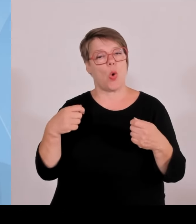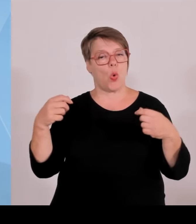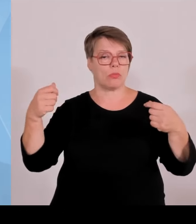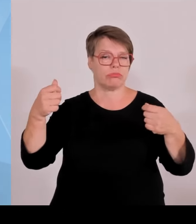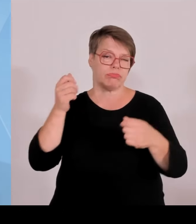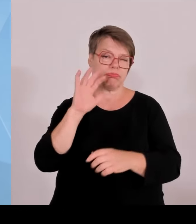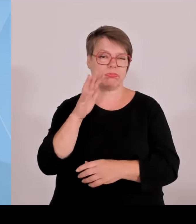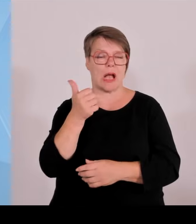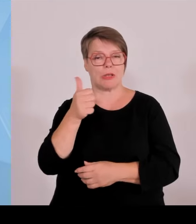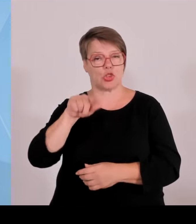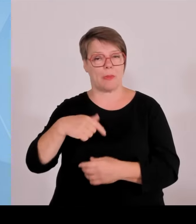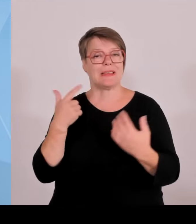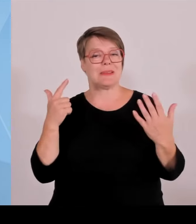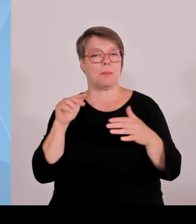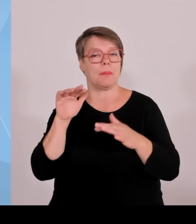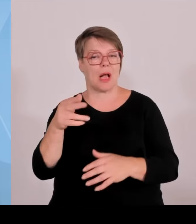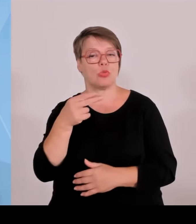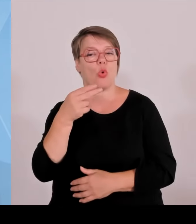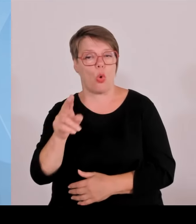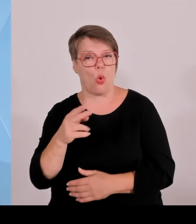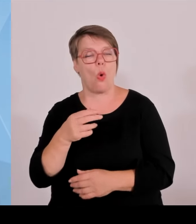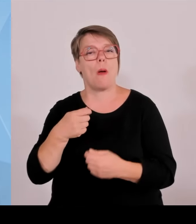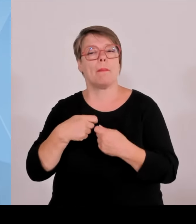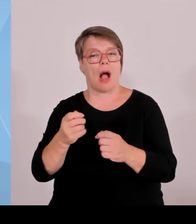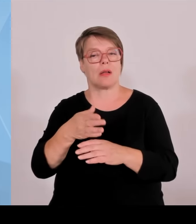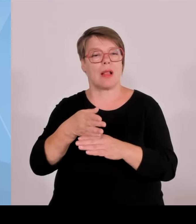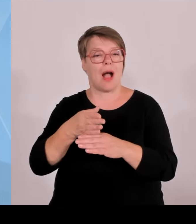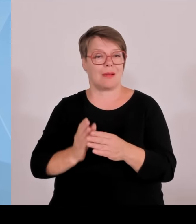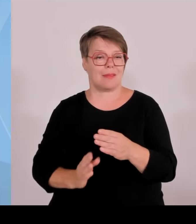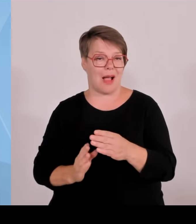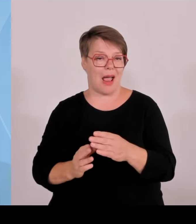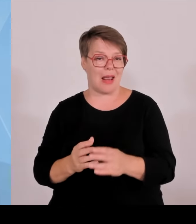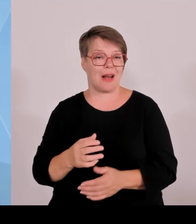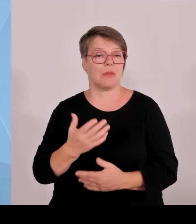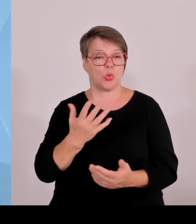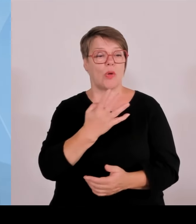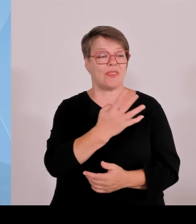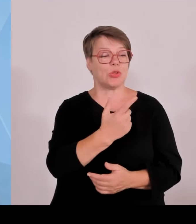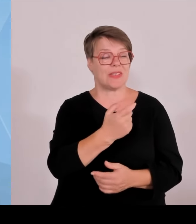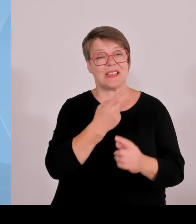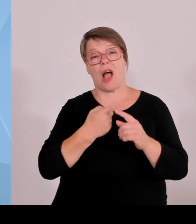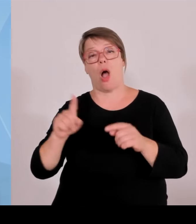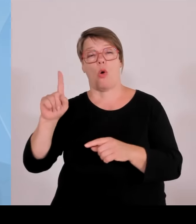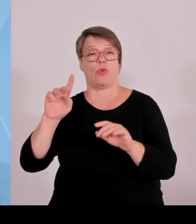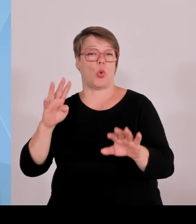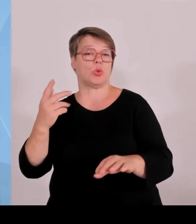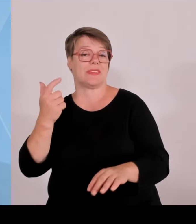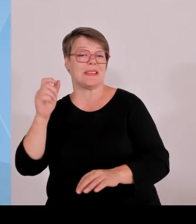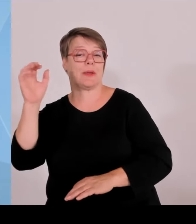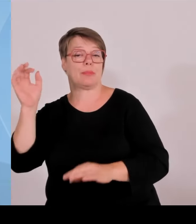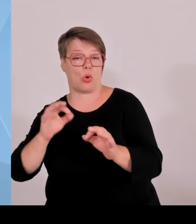Start up Gründern helfen. Sie haben die letzten Wochen mitbekommen, dass wir massiv die